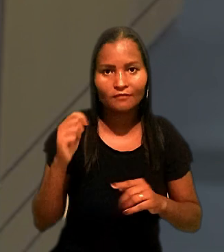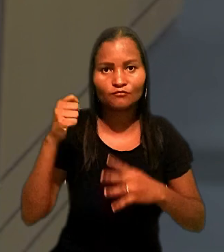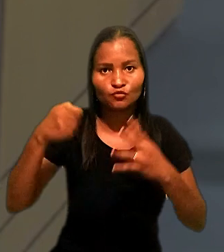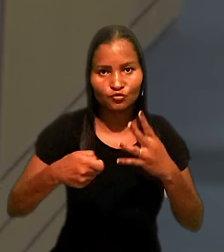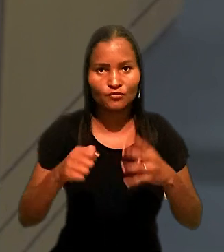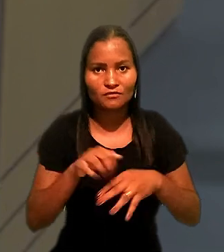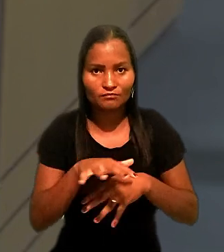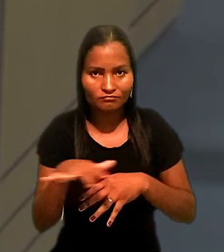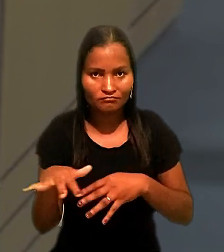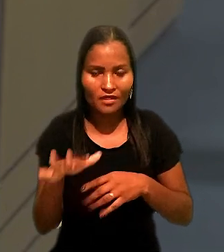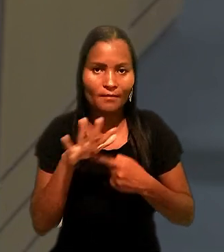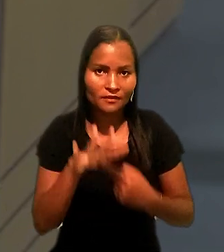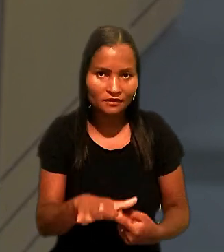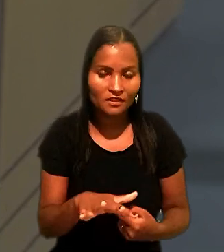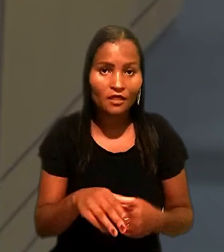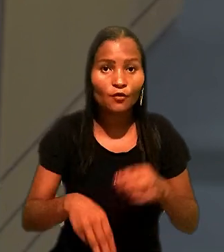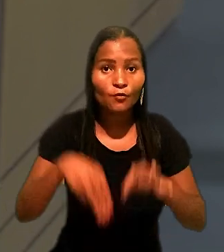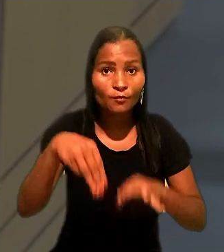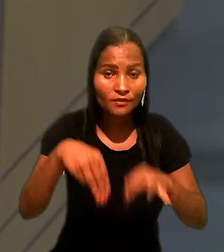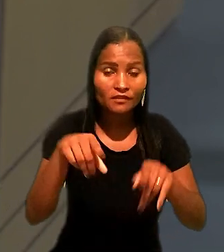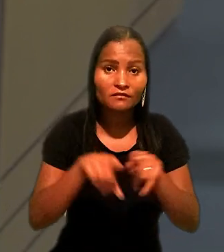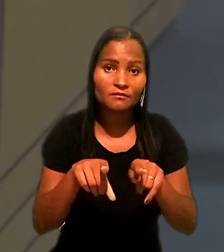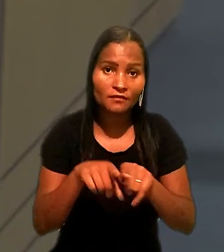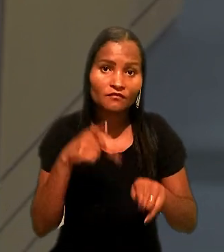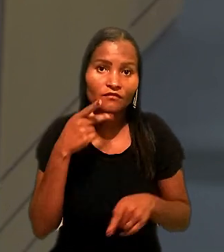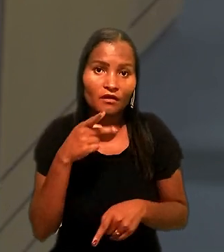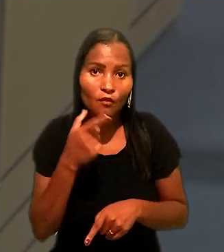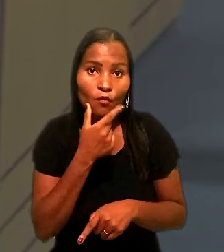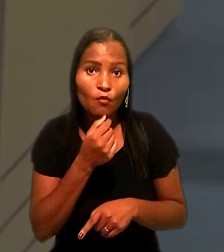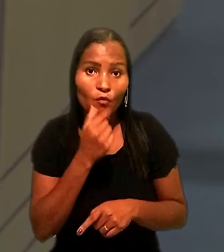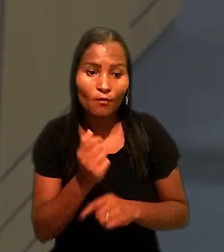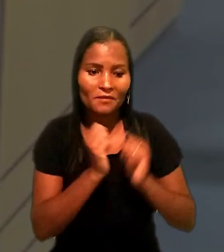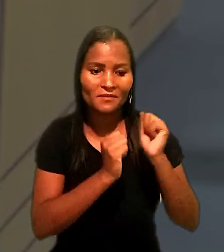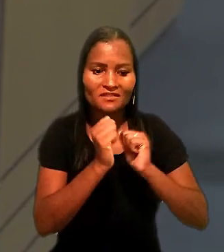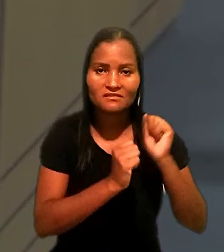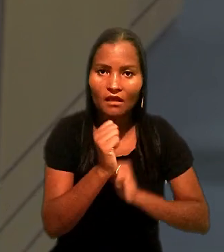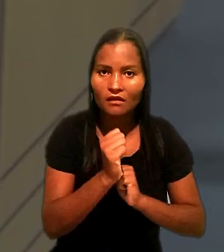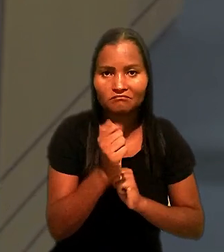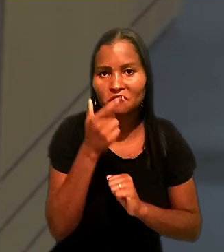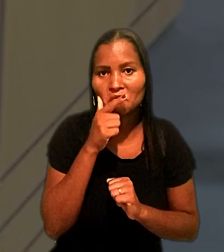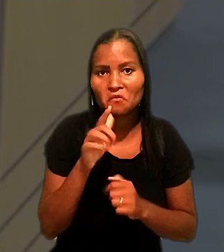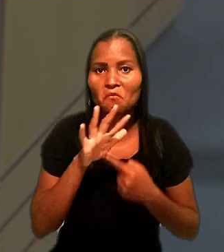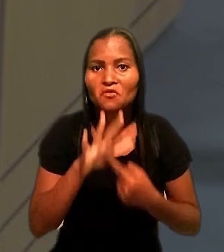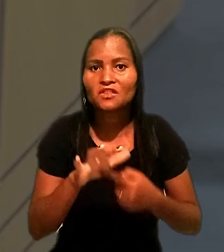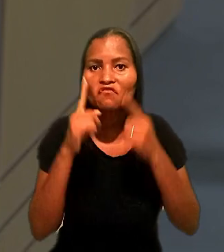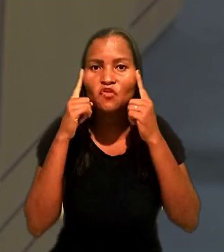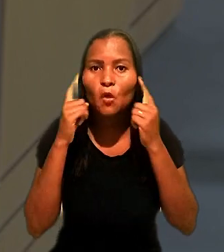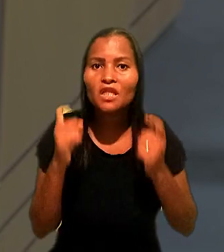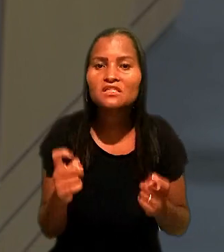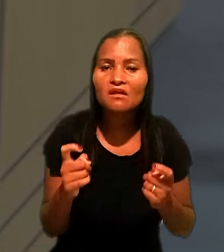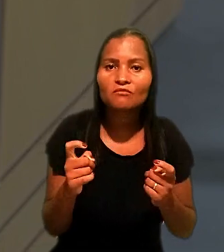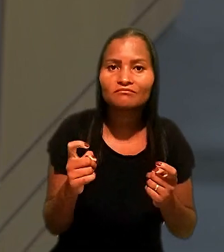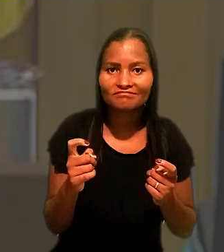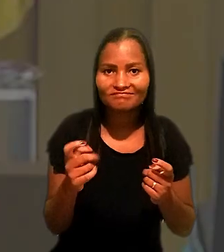O ministro também apontou que o empresário não conseguiu demonstrar violação literal e direta de dispositivo constitucional.